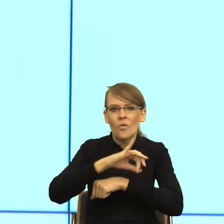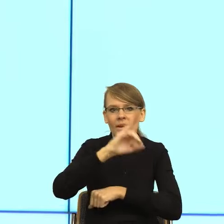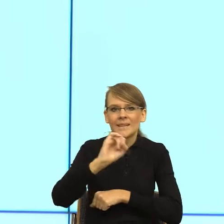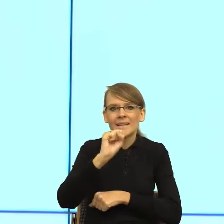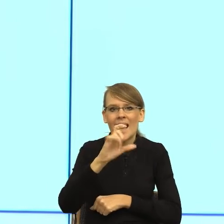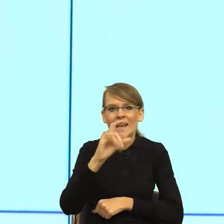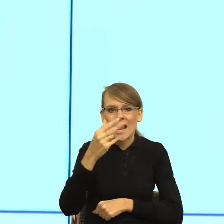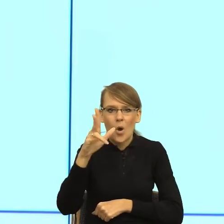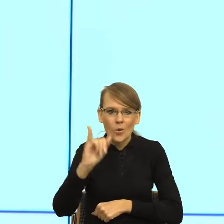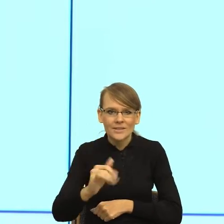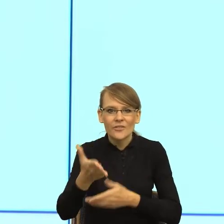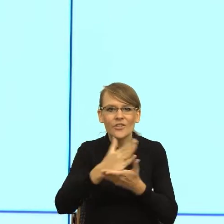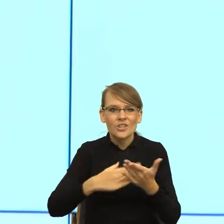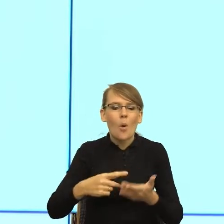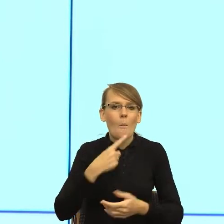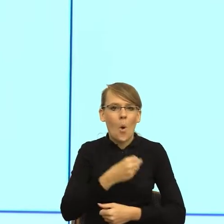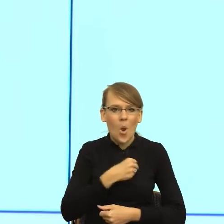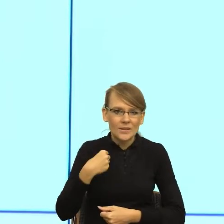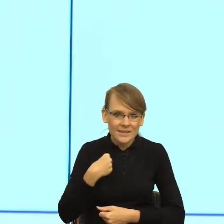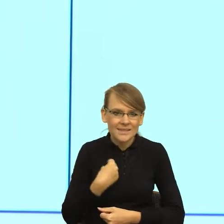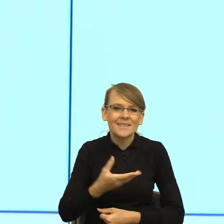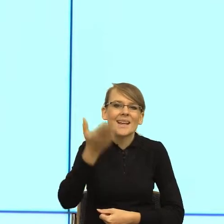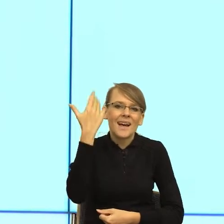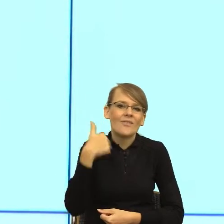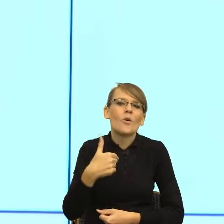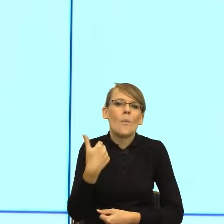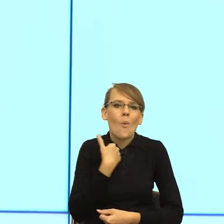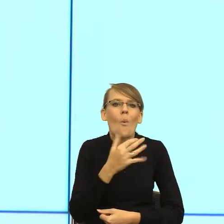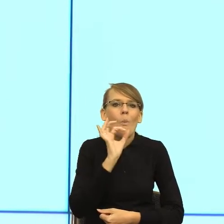że tak powiem, młodym pracownikiem czy pracowniczka, bo z tymi feminatywami